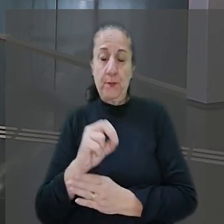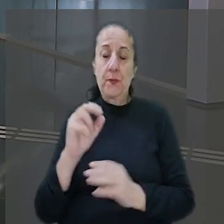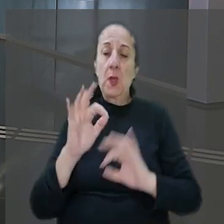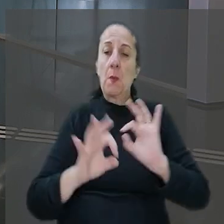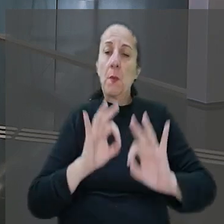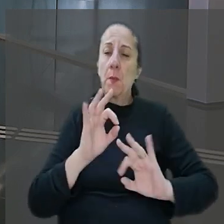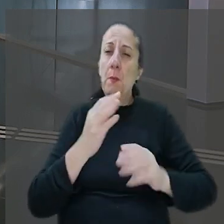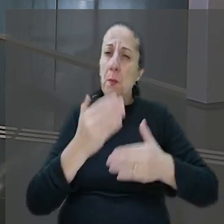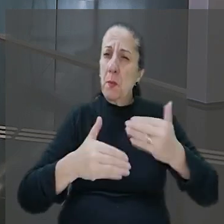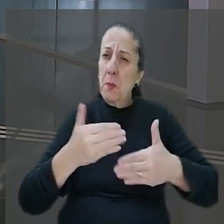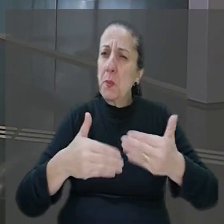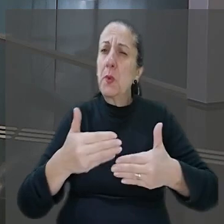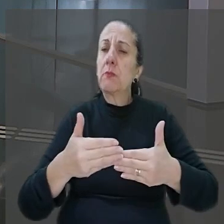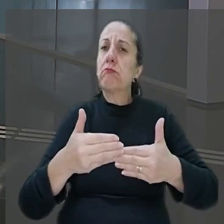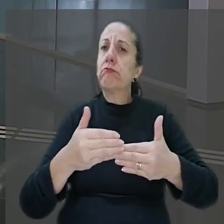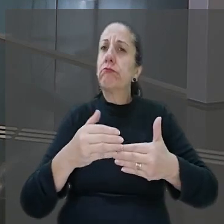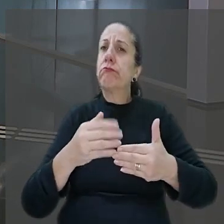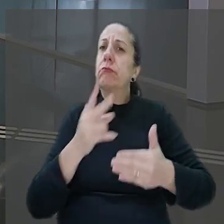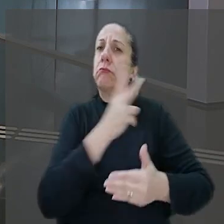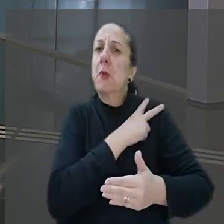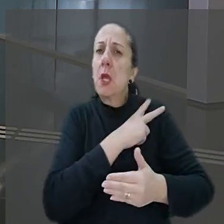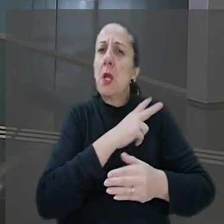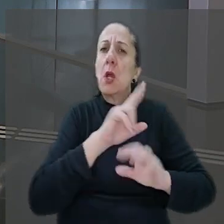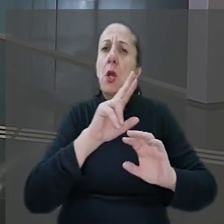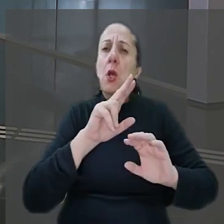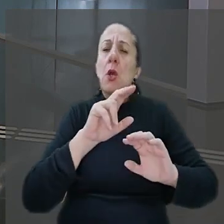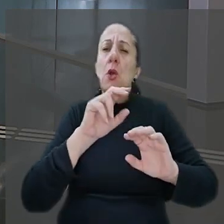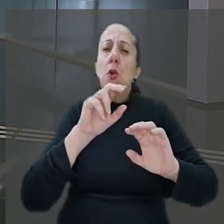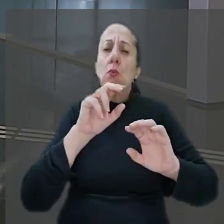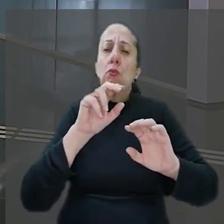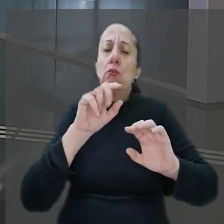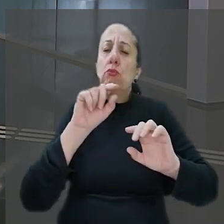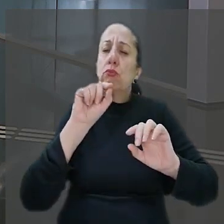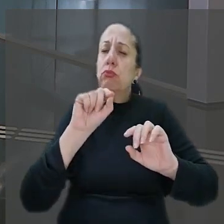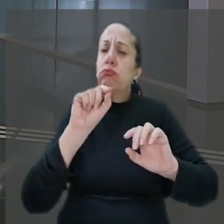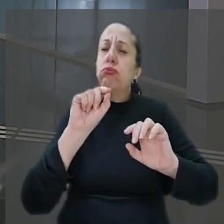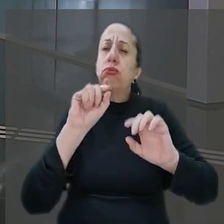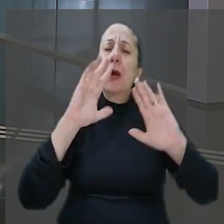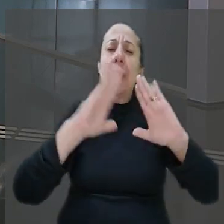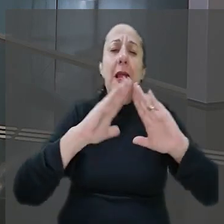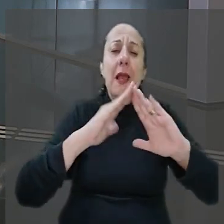de 29 anos foi mantido refém com uma mulher e os dois filhos depois de ter a casa invadida